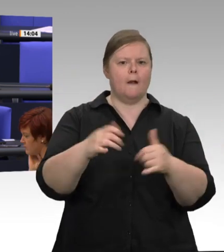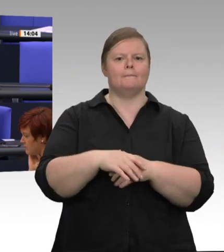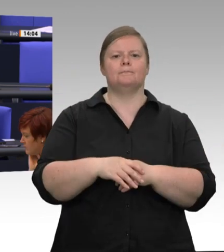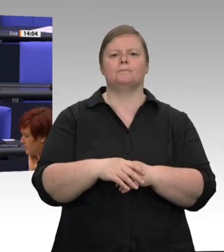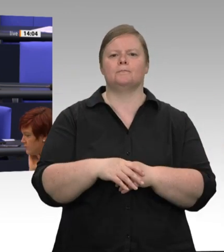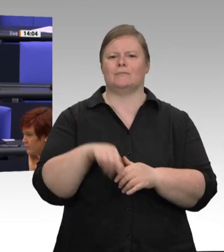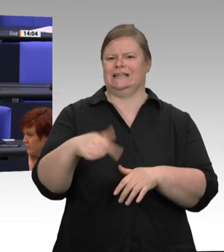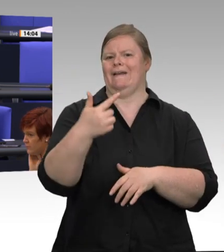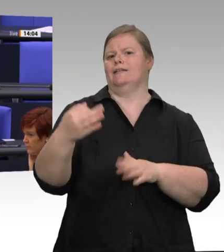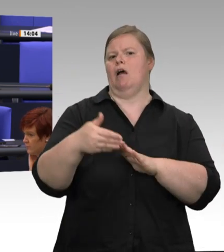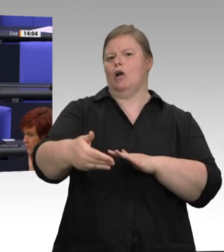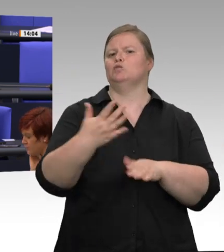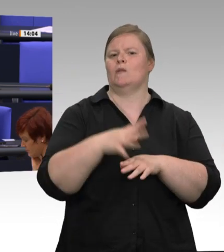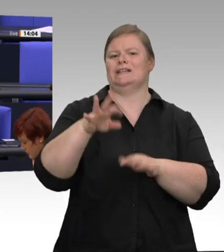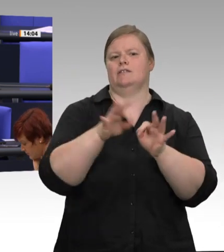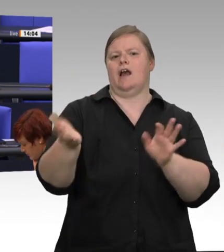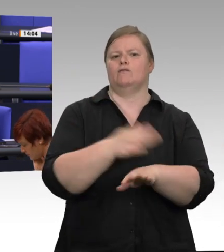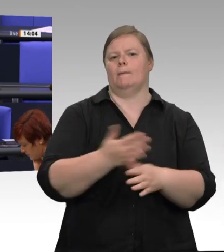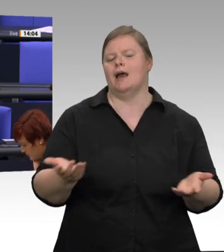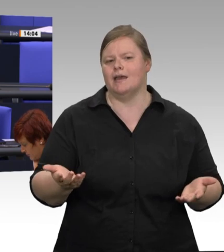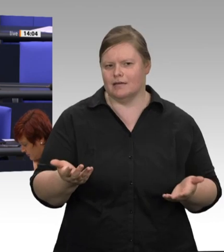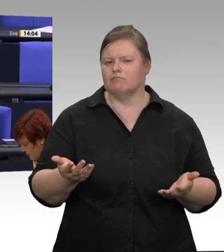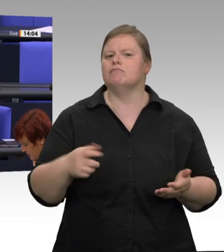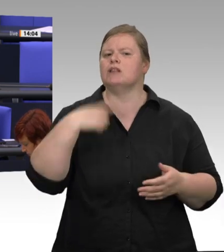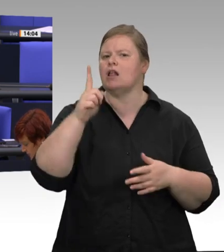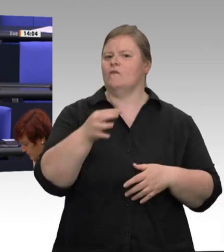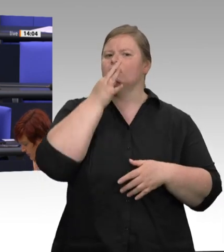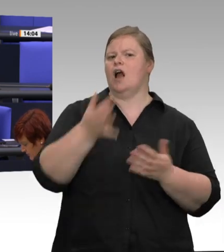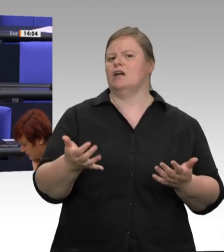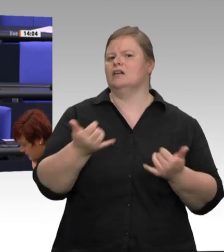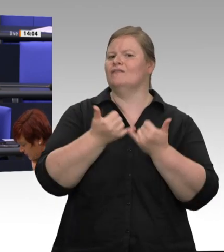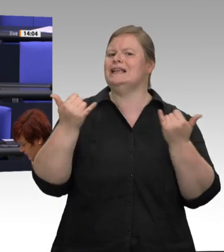Dazu muss es Hygienekonzepte geben. Dazu muss es Konzepte geben aus der Firma, wie